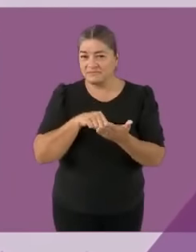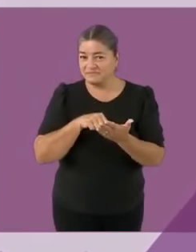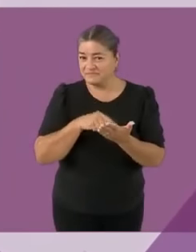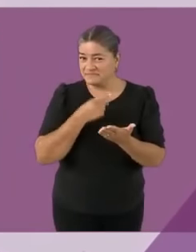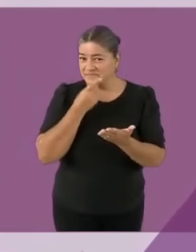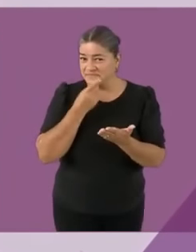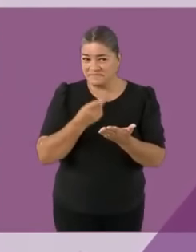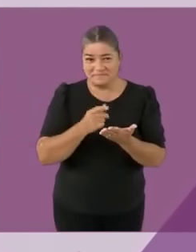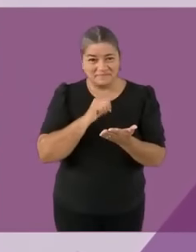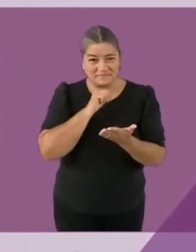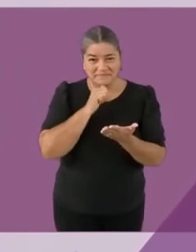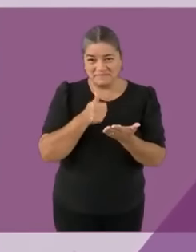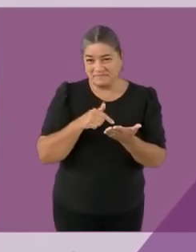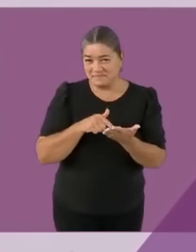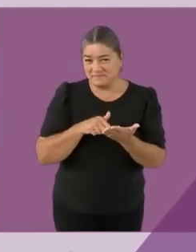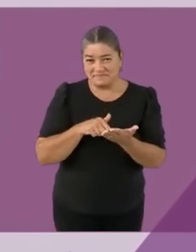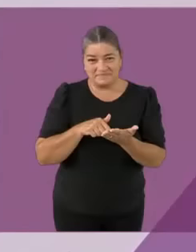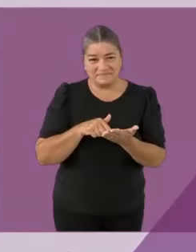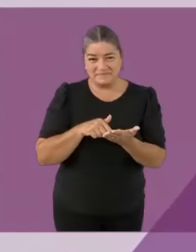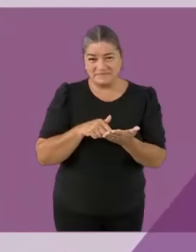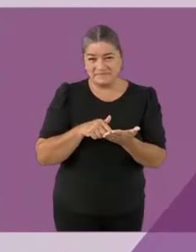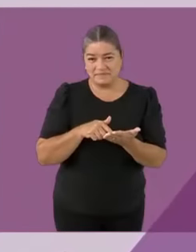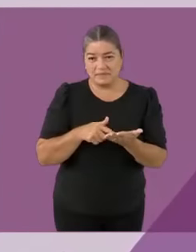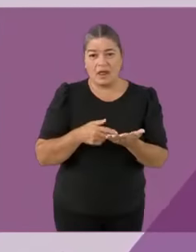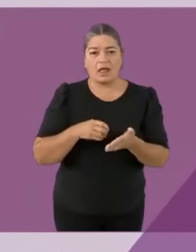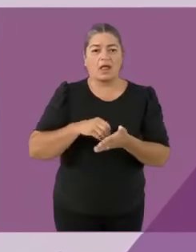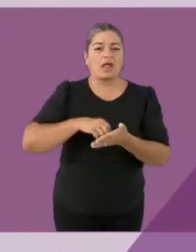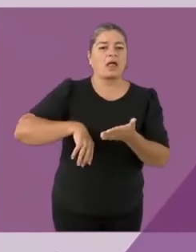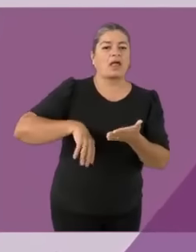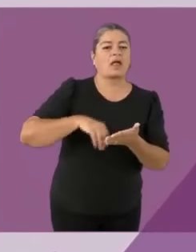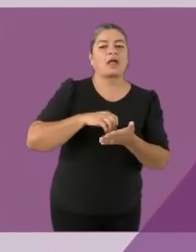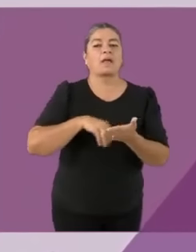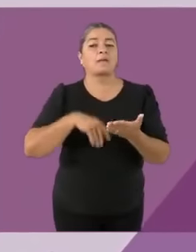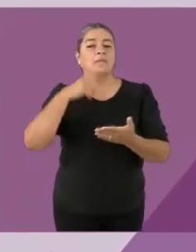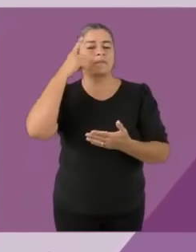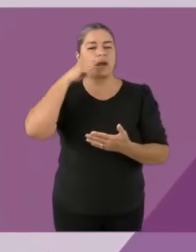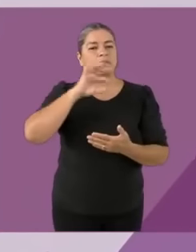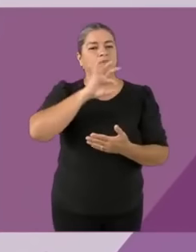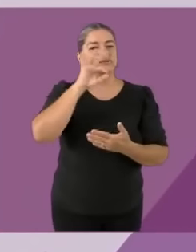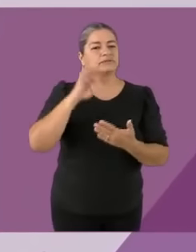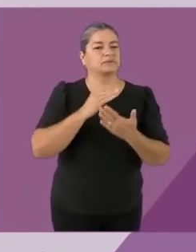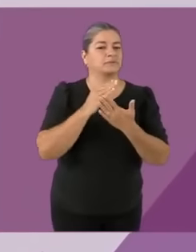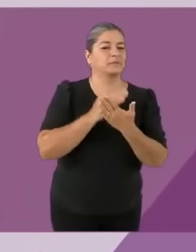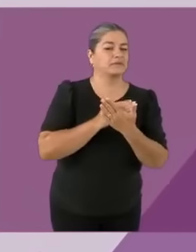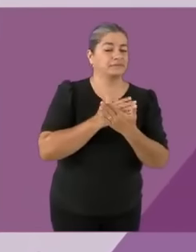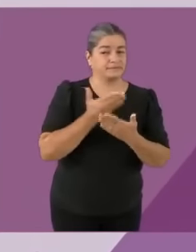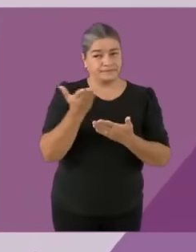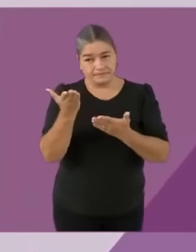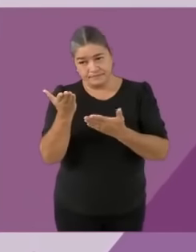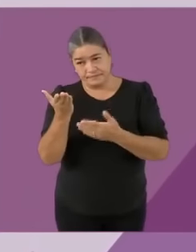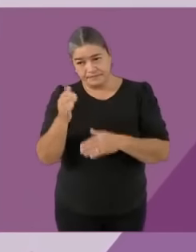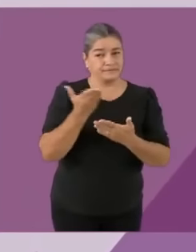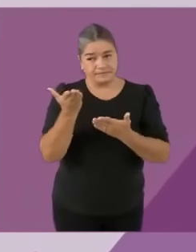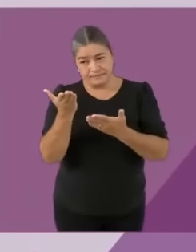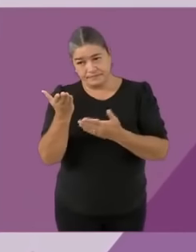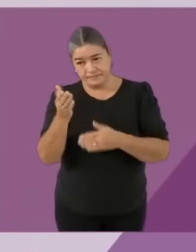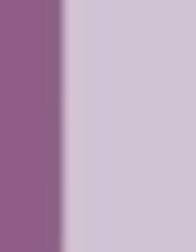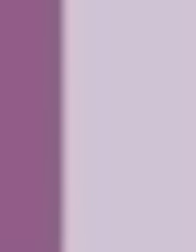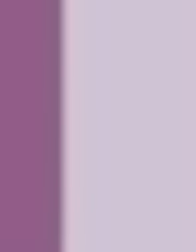Sí, para disculparme porque... me m4sturbé al inicio pero en este capítulo es muy importante presentarme... con la señora del lenguaje de señas